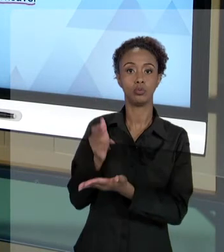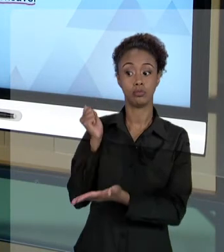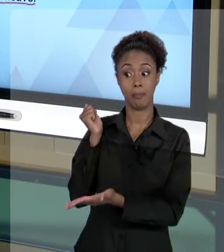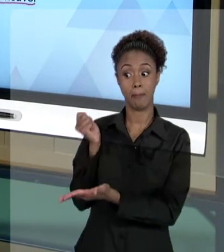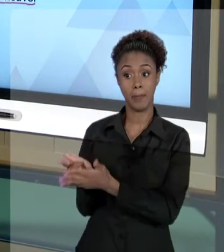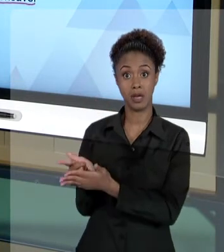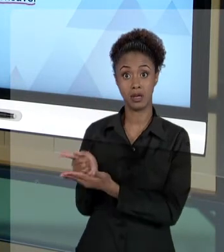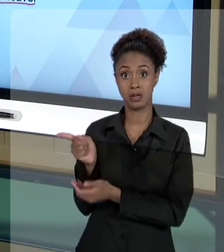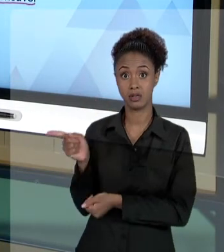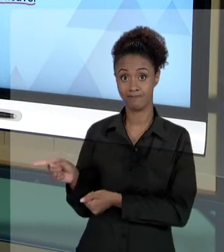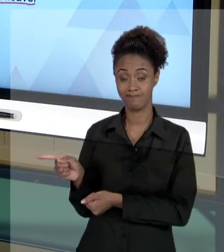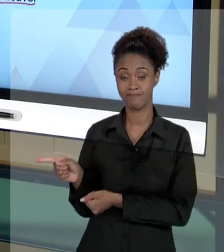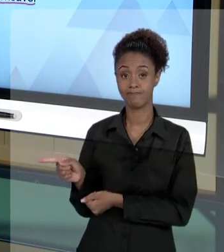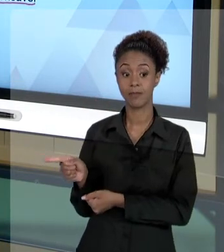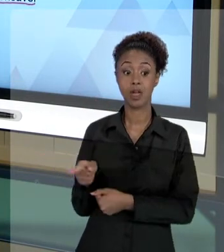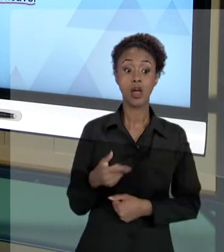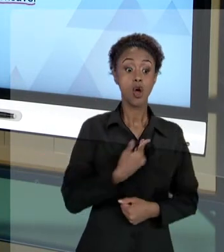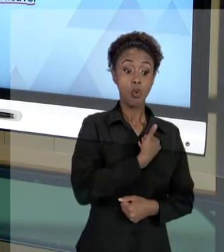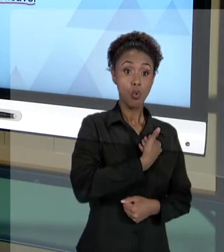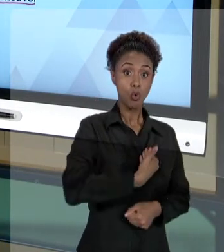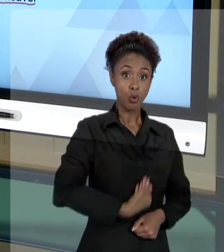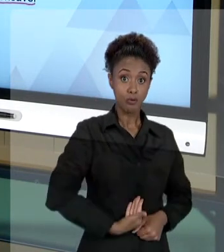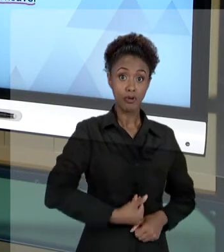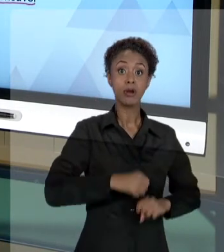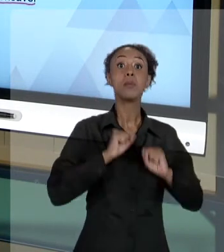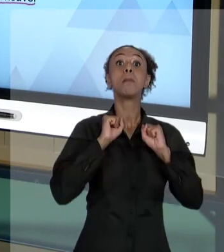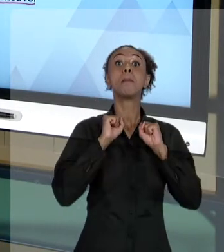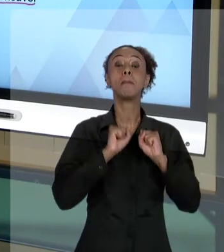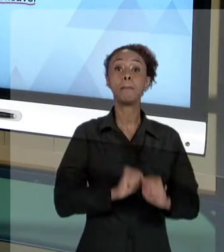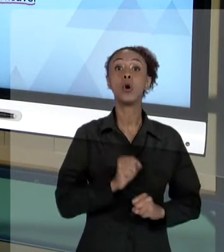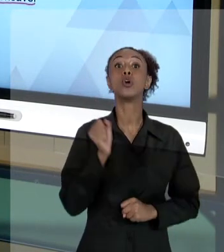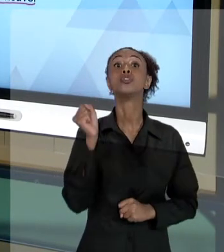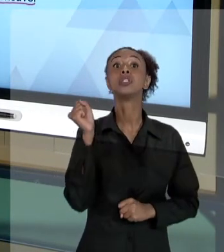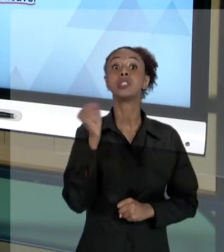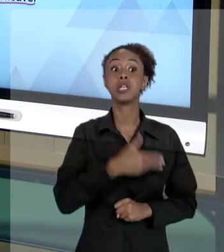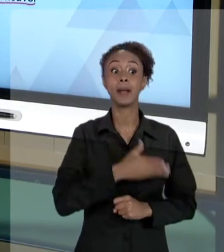ESTADO PODE EM UMA AÇÃO PROCESSAR O RESPONSÁVEL,